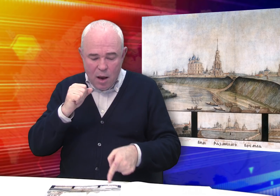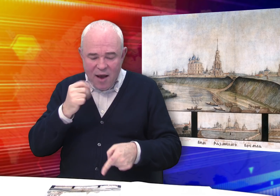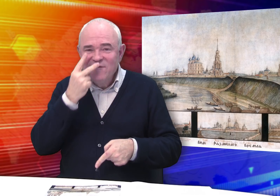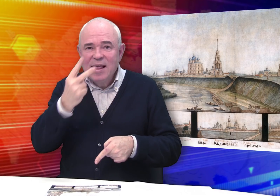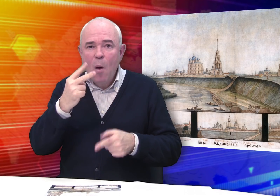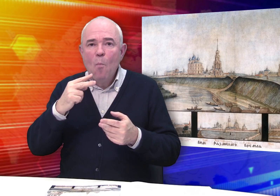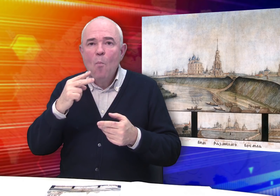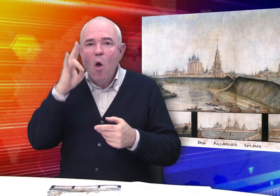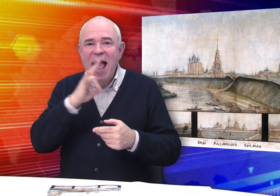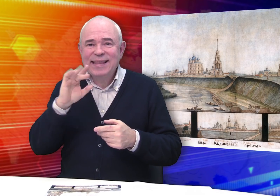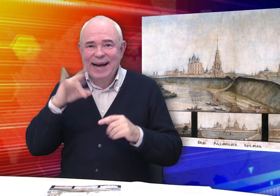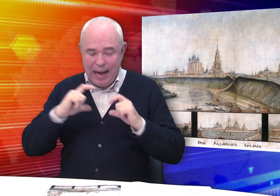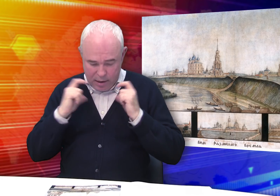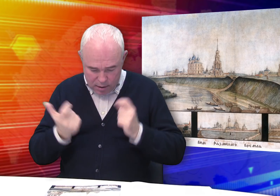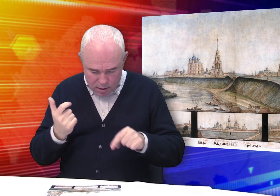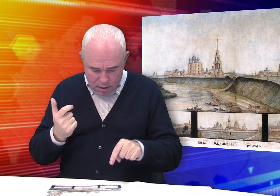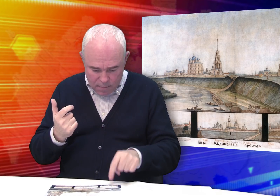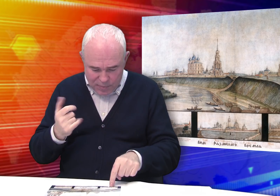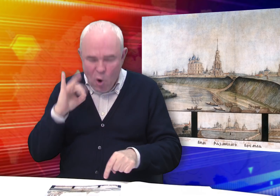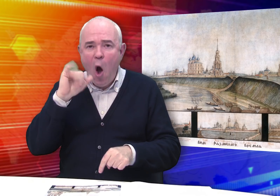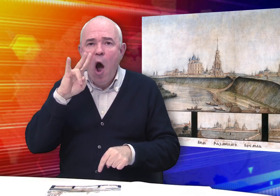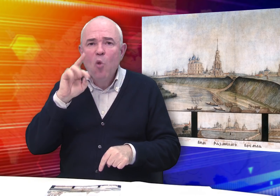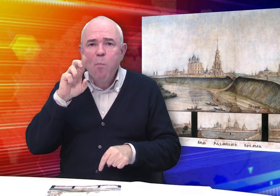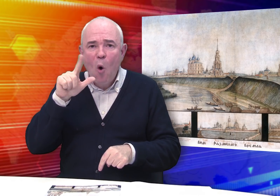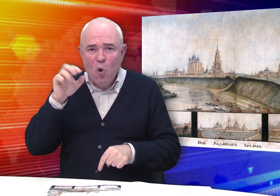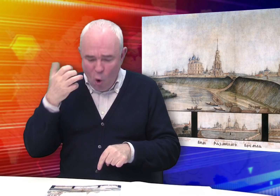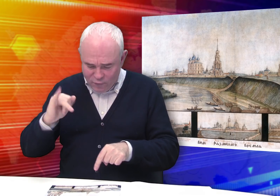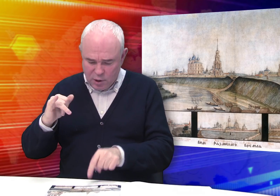Изображены виды рязанских монастырей – Иоанно-Богословского,